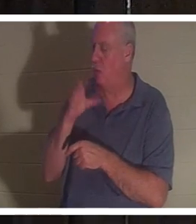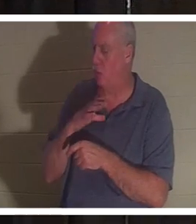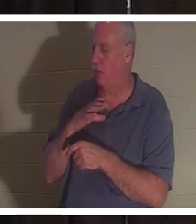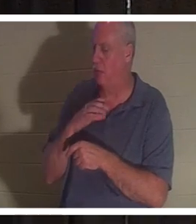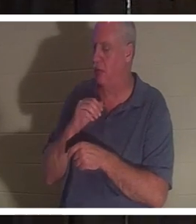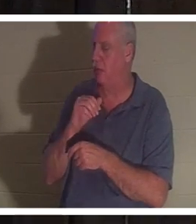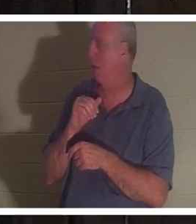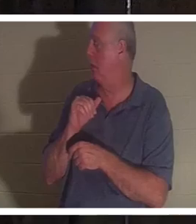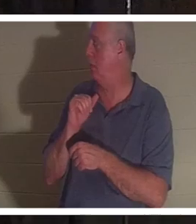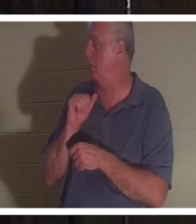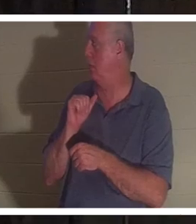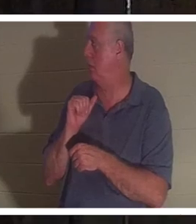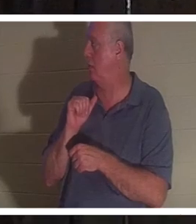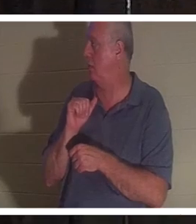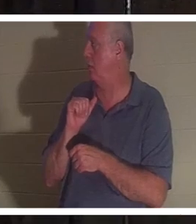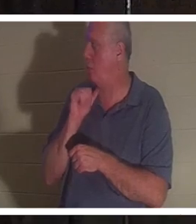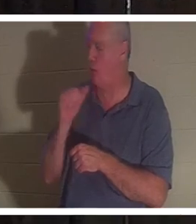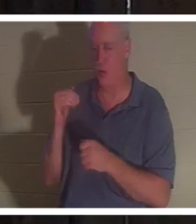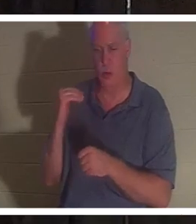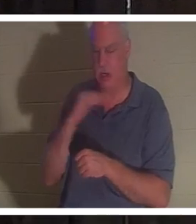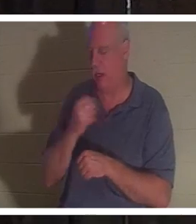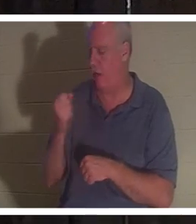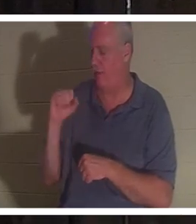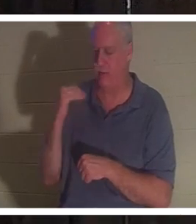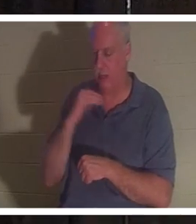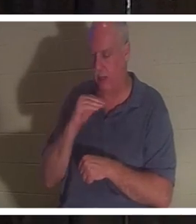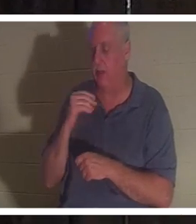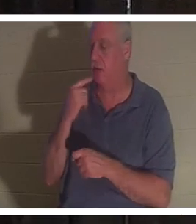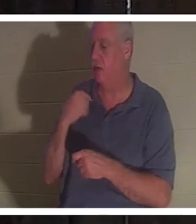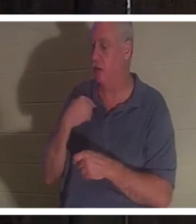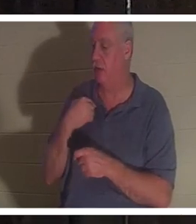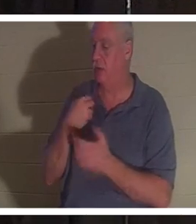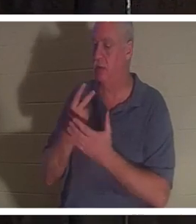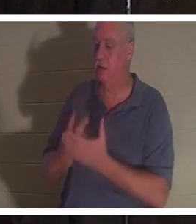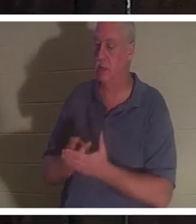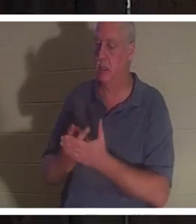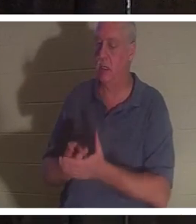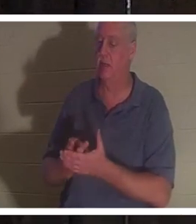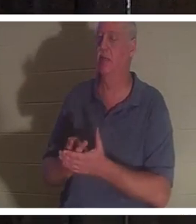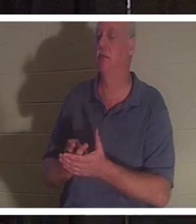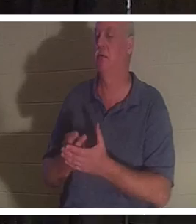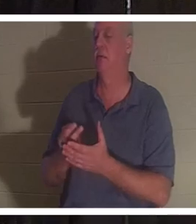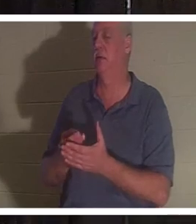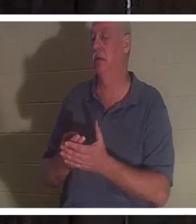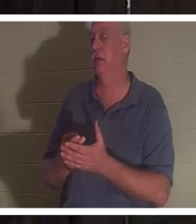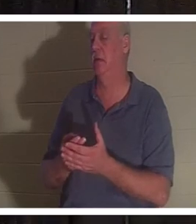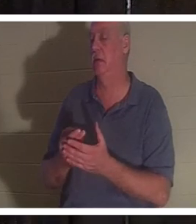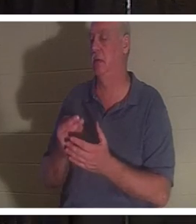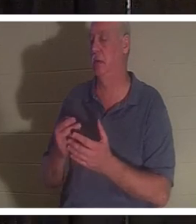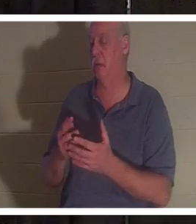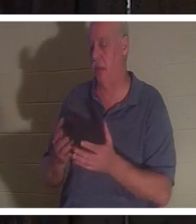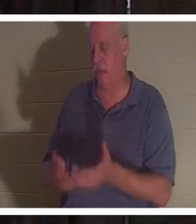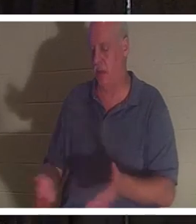她告诉我，她躺在浴室的血泊中，她的灵魂离开了